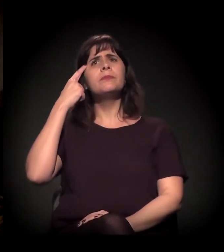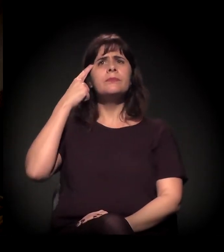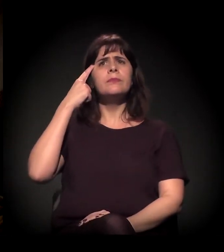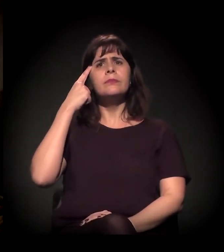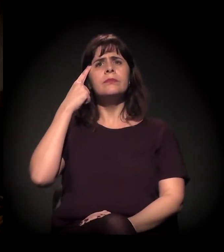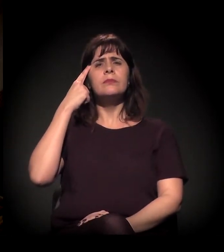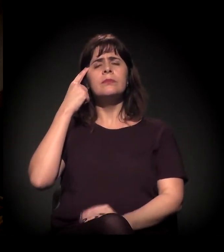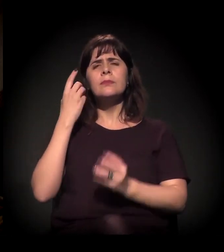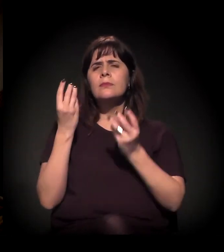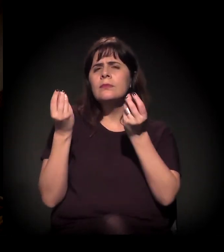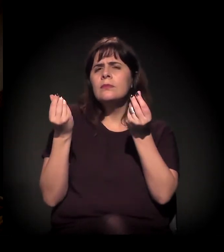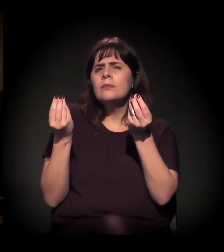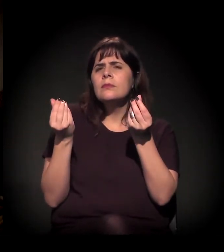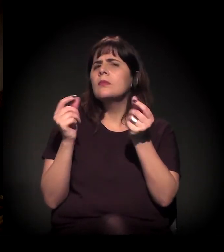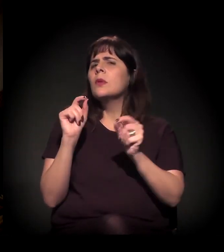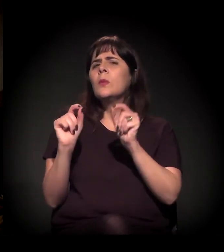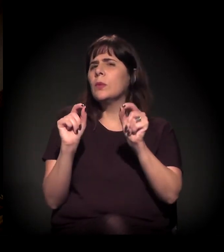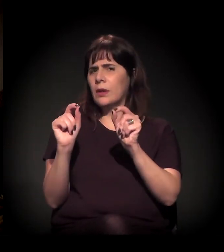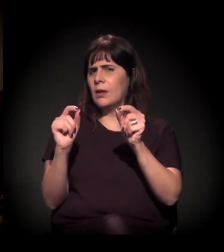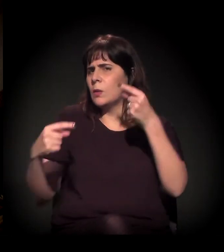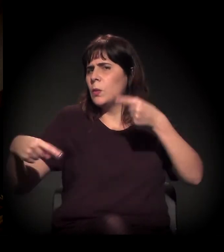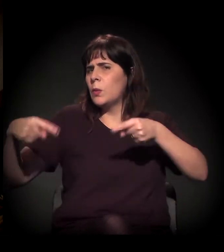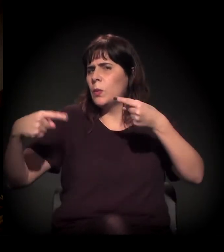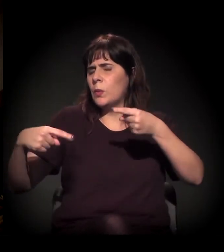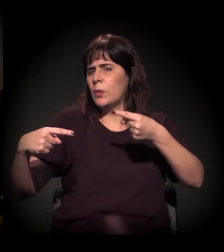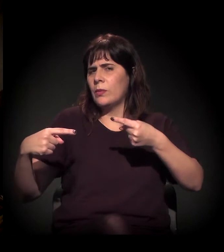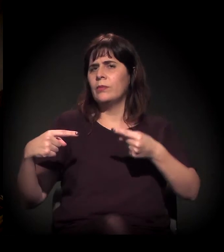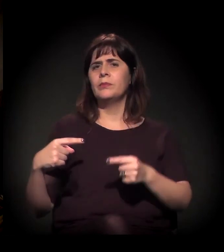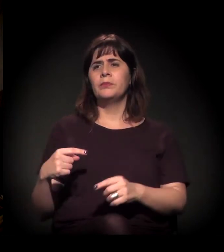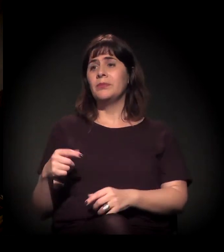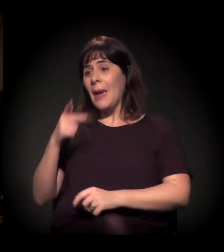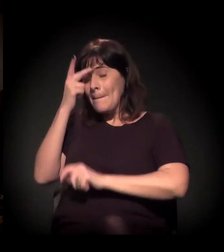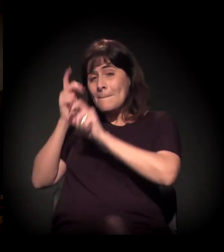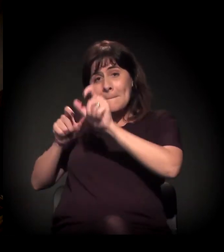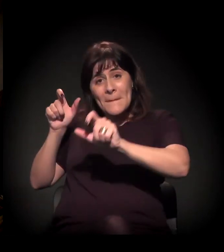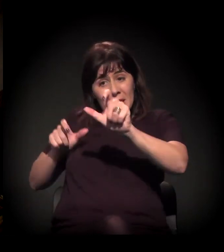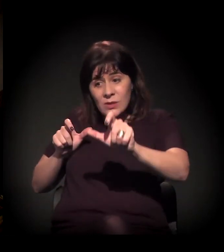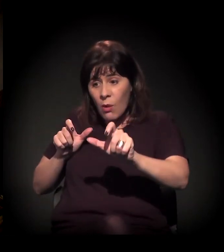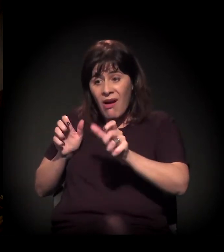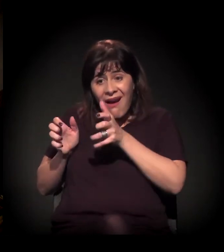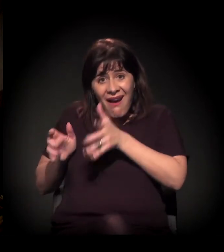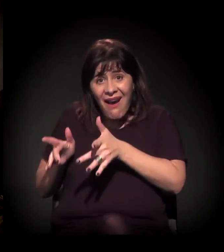a disputa é esta: entre a Cracolândia, ou seja, essas pessoas que estão lá,